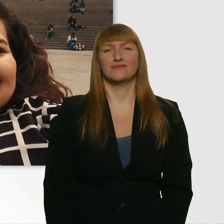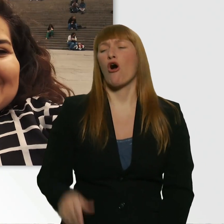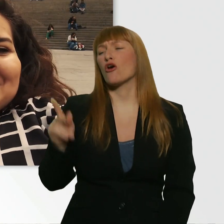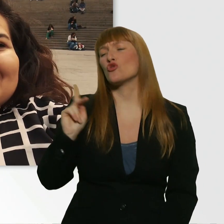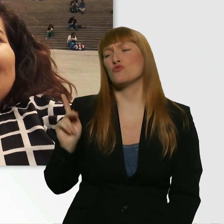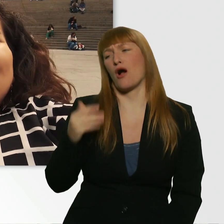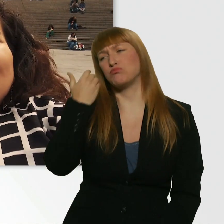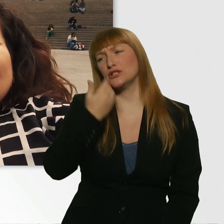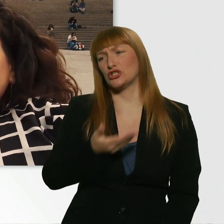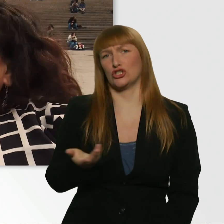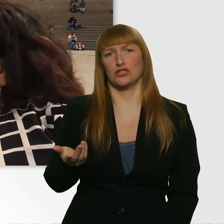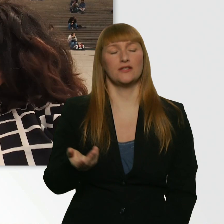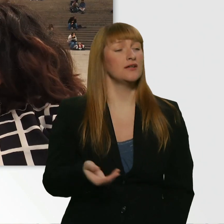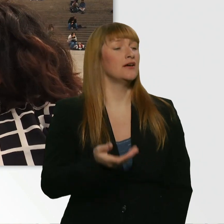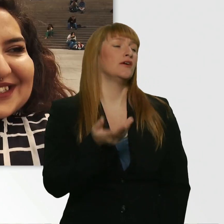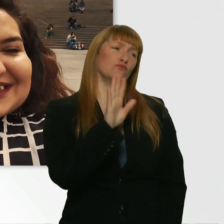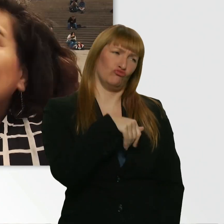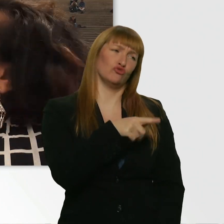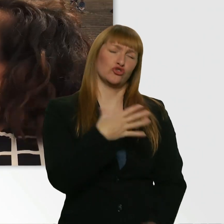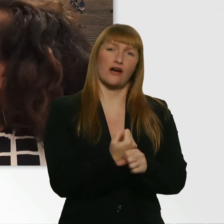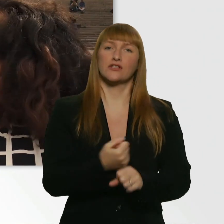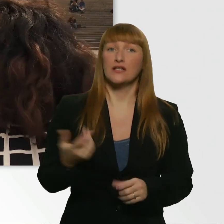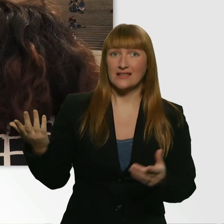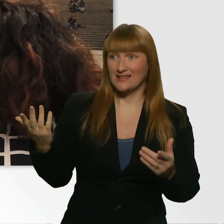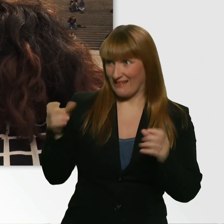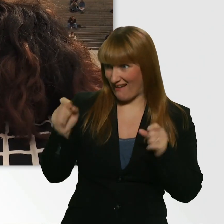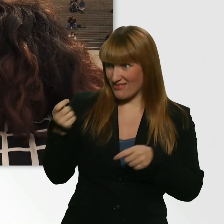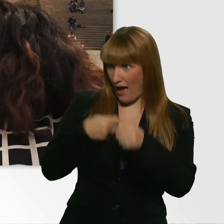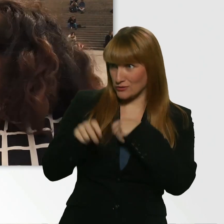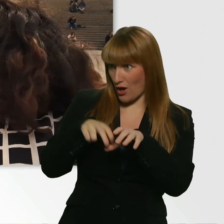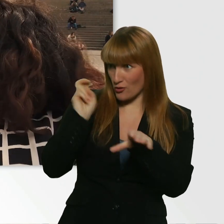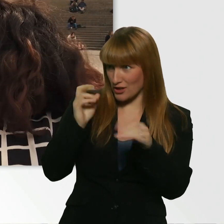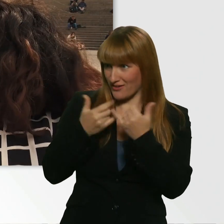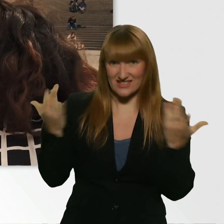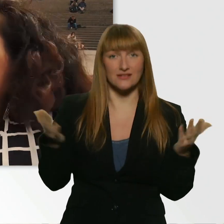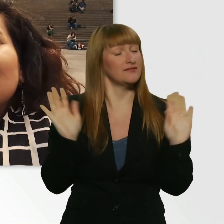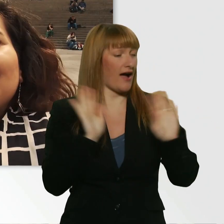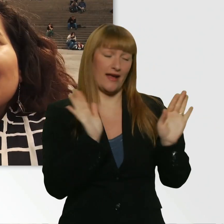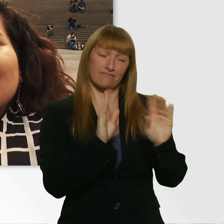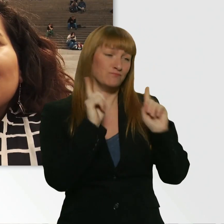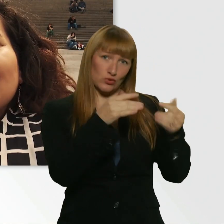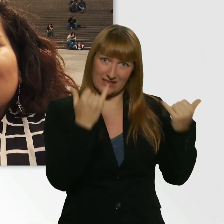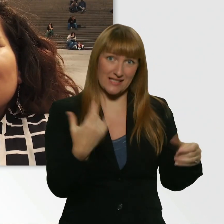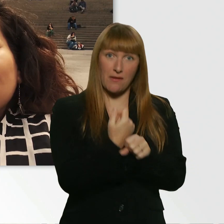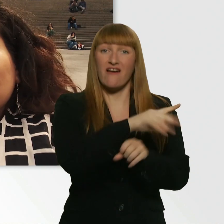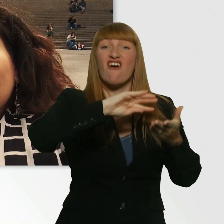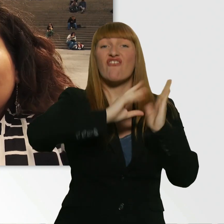Warum bist du so zu mir? Gibts hier die Möglichkeit, noch auszusteigen? - Nein. Du hast den Vertrag schon leider unterschrieben.